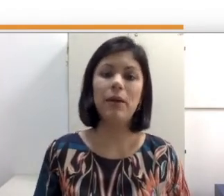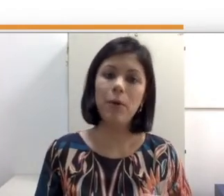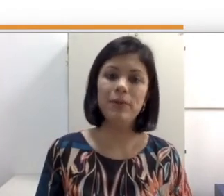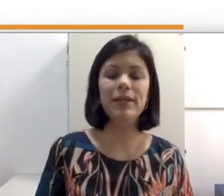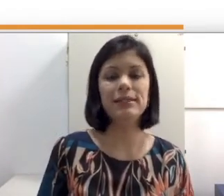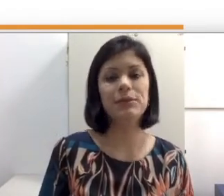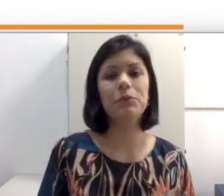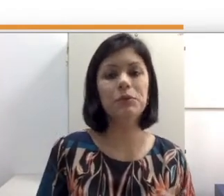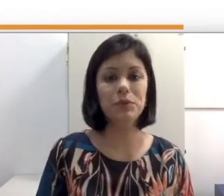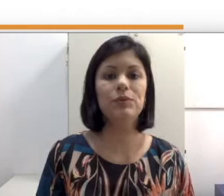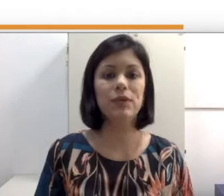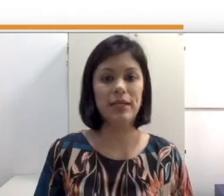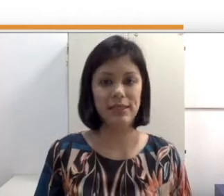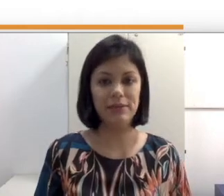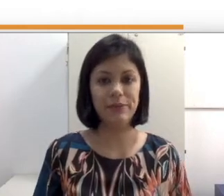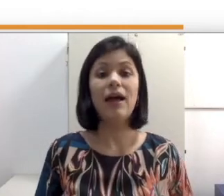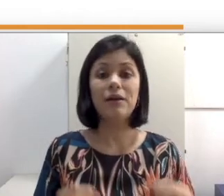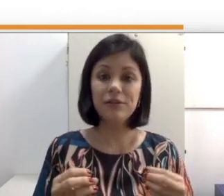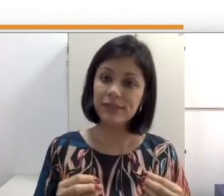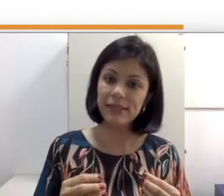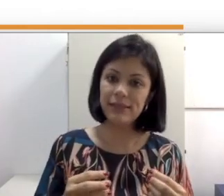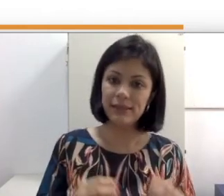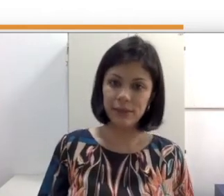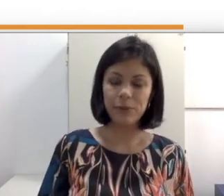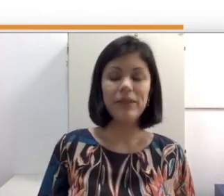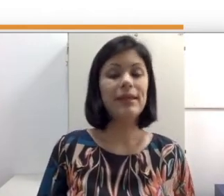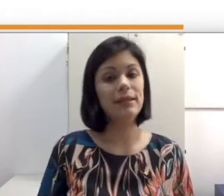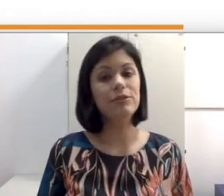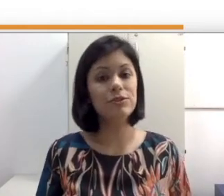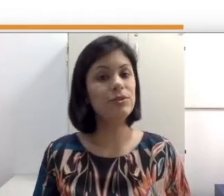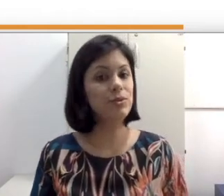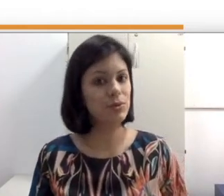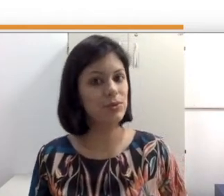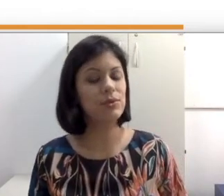comunicação com surdos oralizados. Agora que você entendeu que nem todos os surdos